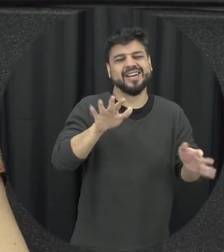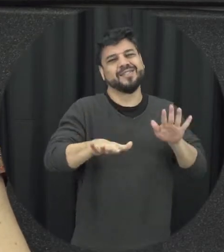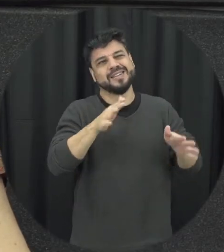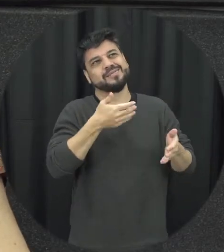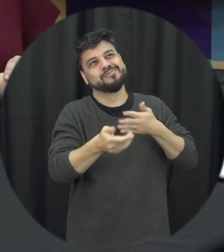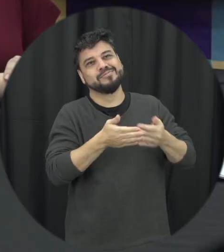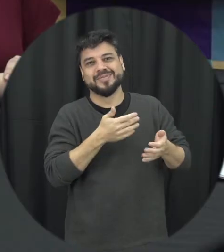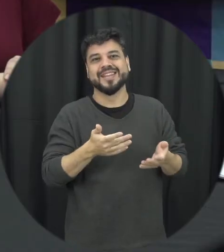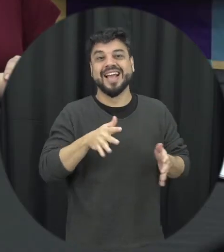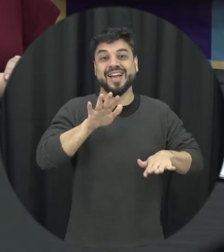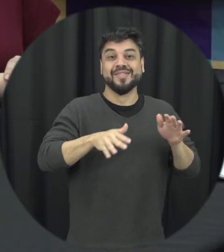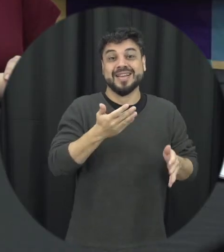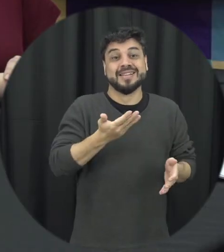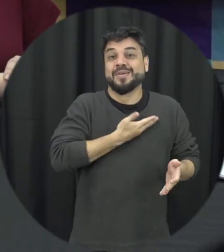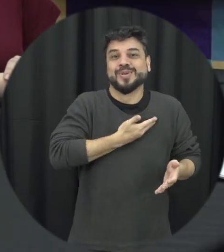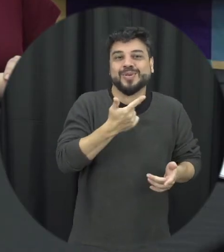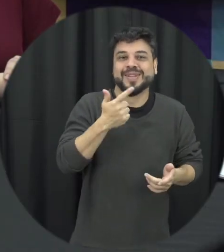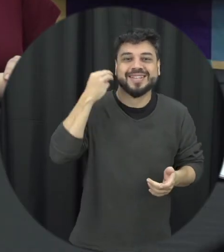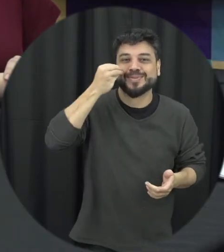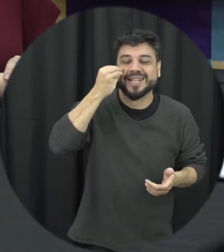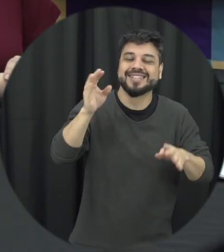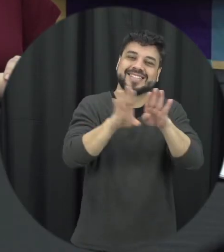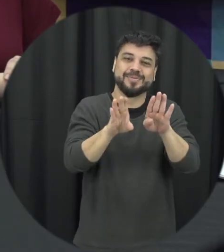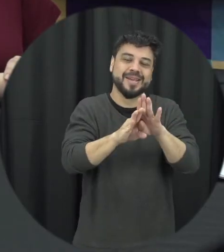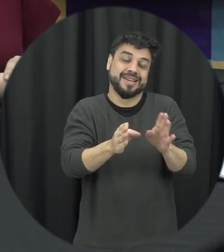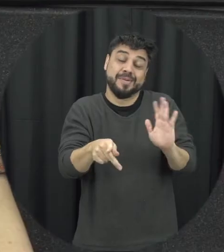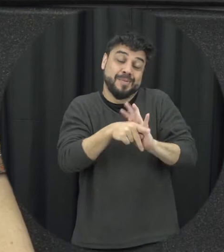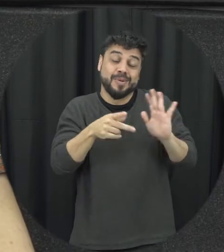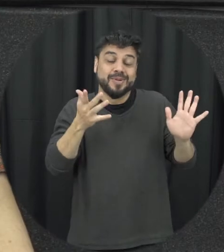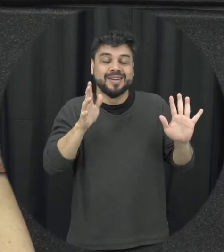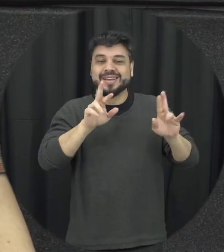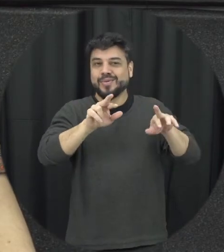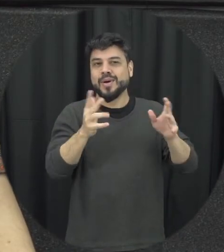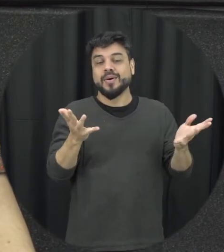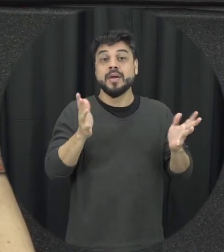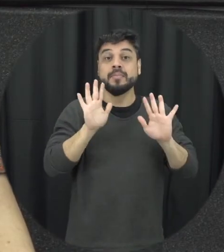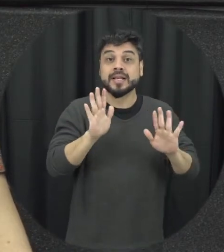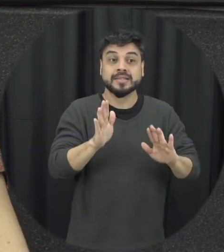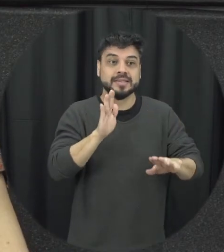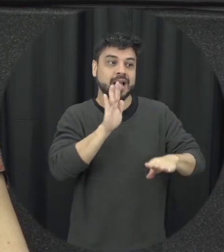às vezes nem tanto né só tão experientes quanto o próprio adolescentes mas a ideia seria ajudar